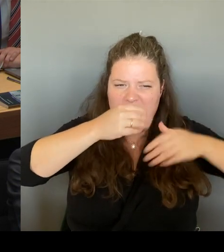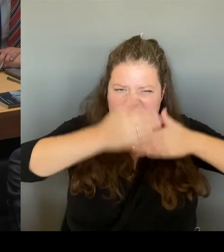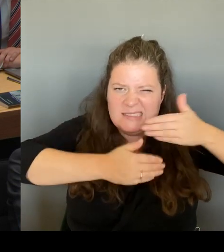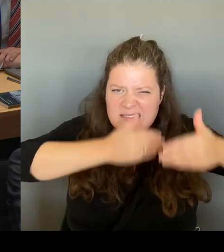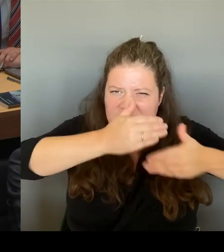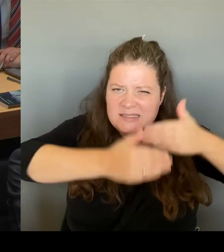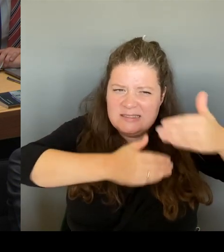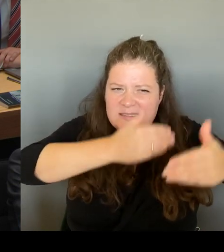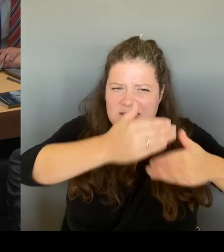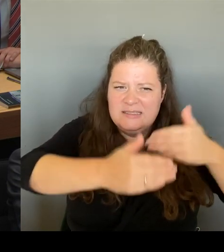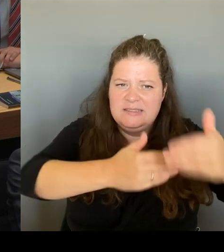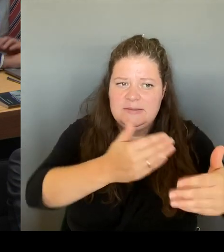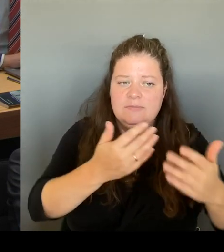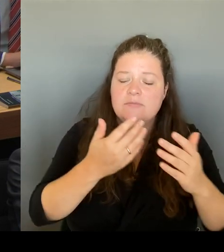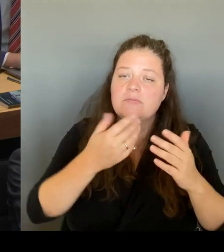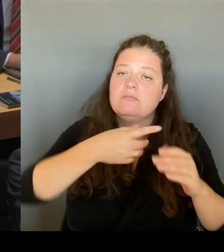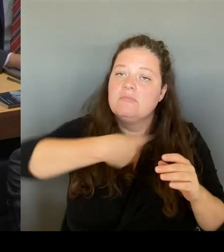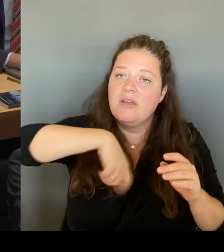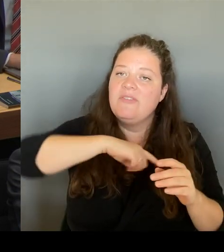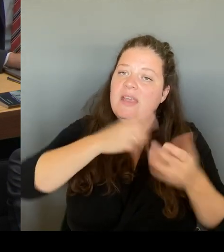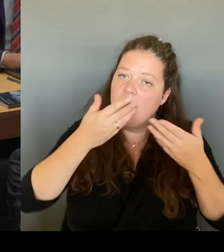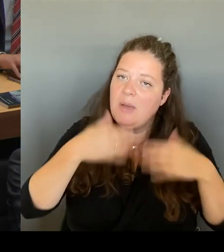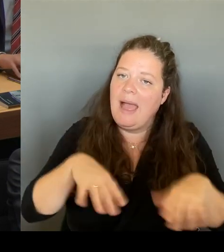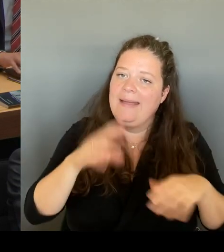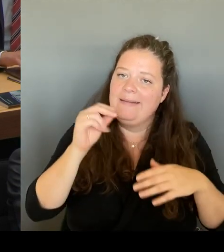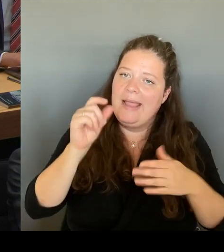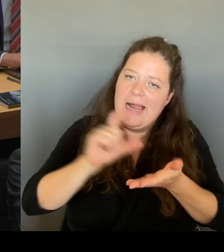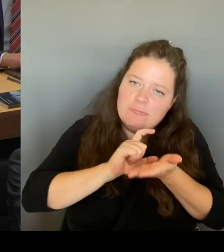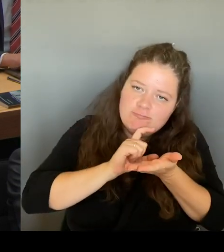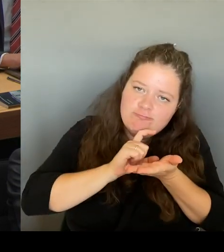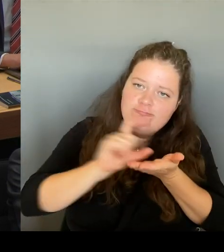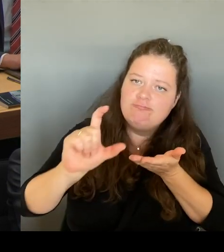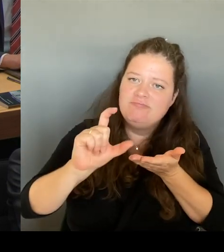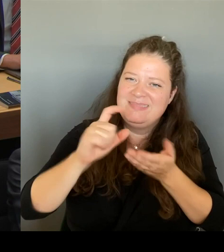Und damit werde ich am 25. September in den Kulturausschuss